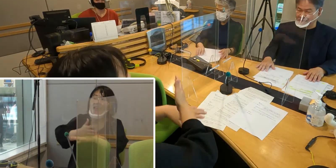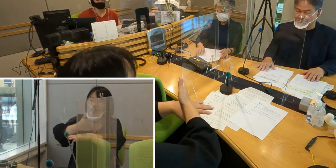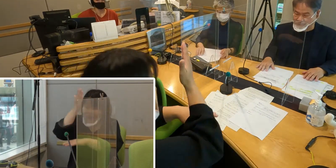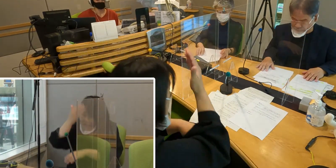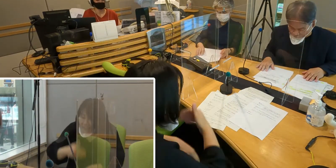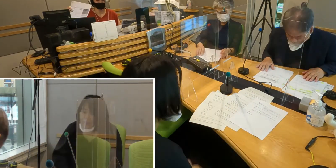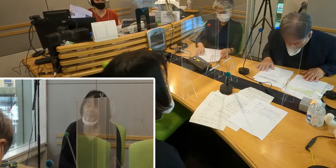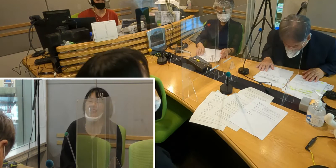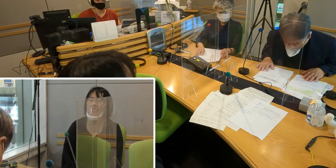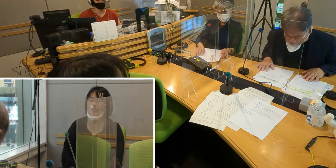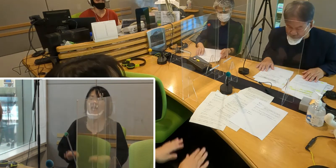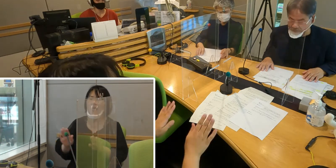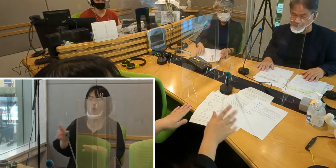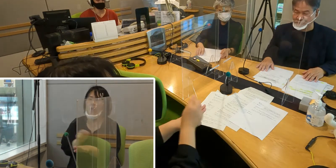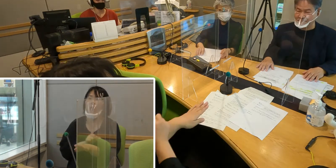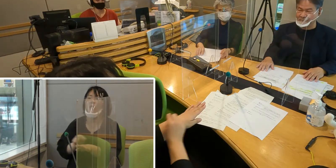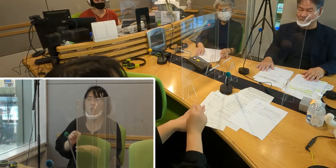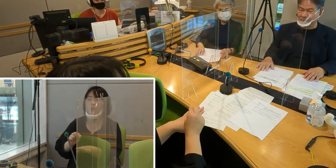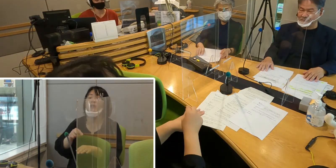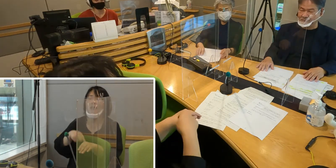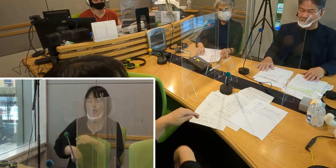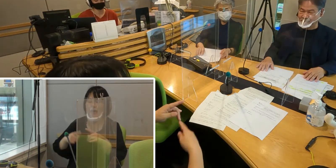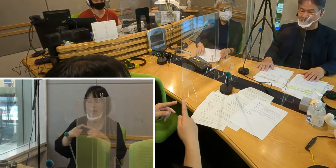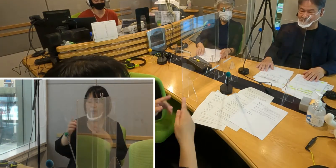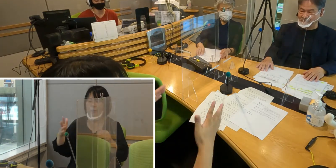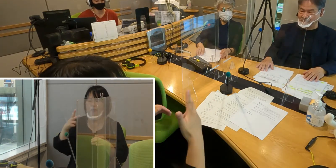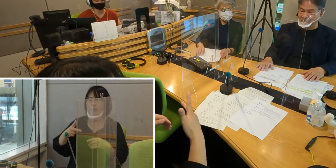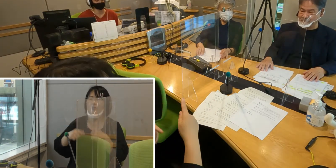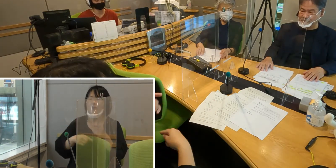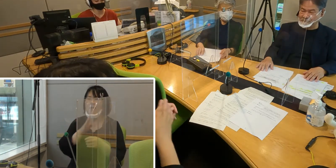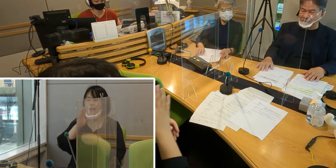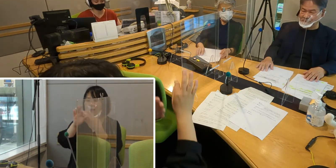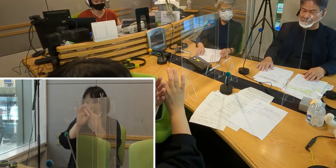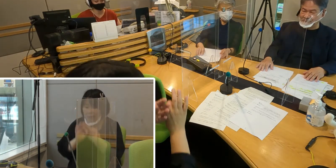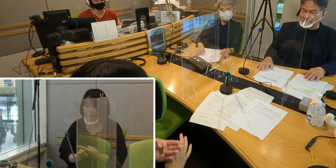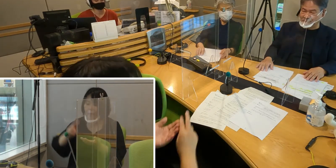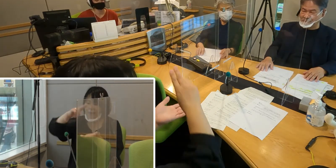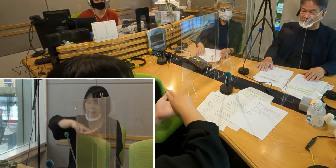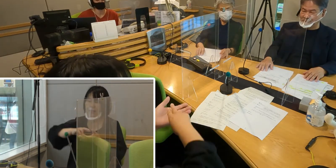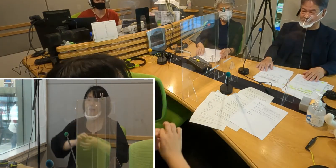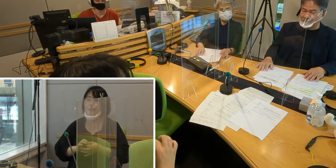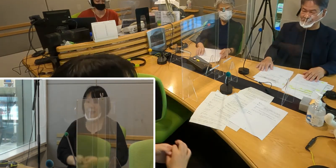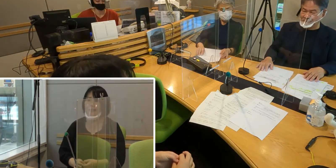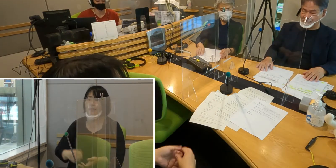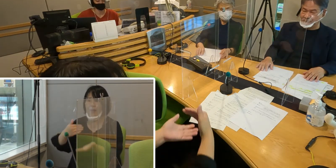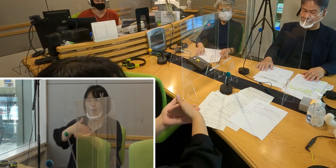今日は特集としまして 入間市手話言語条例制定についてお話を伺いました